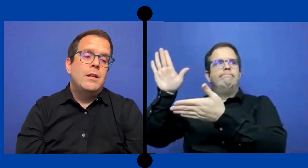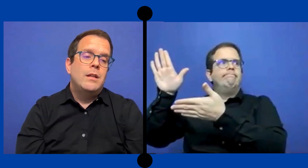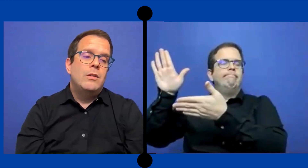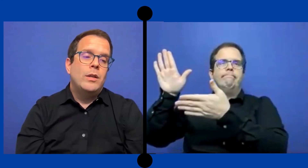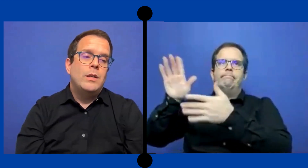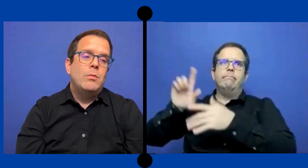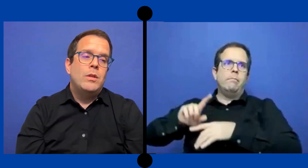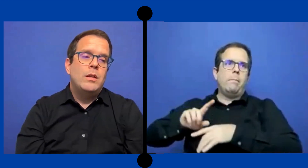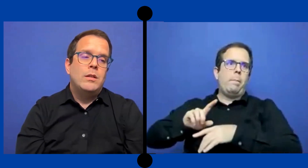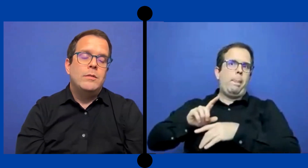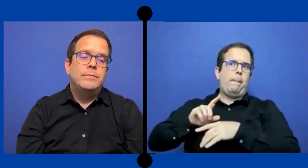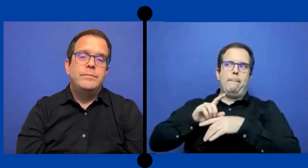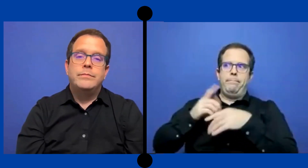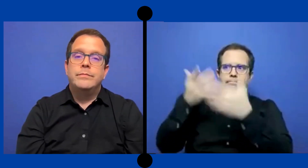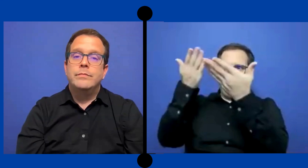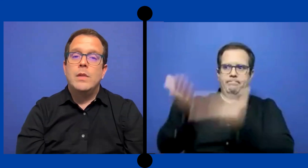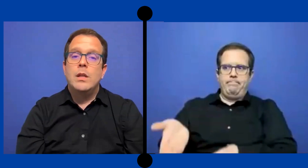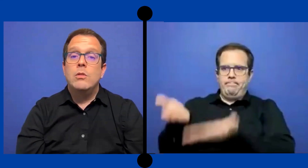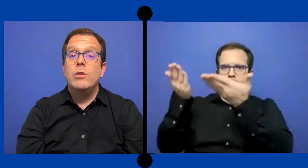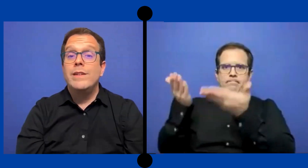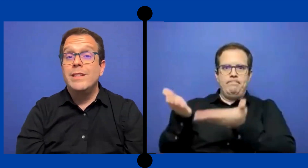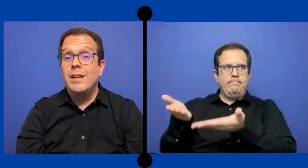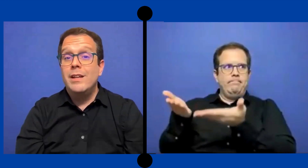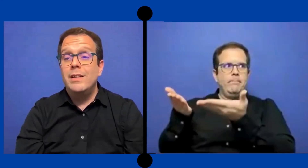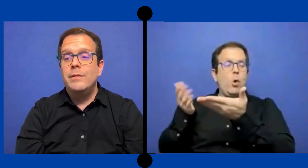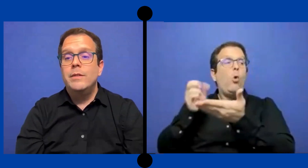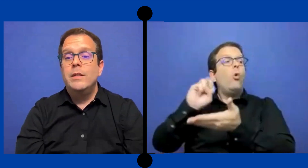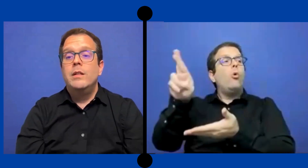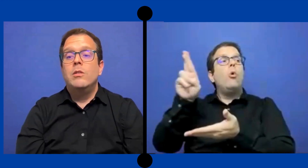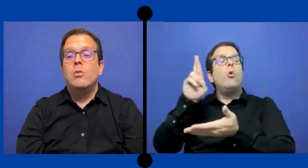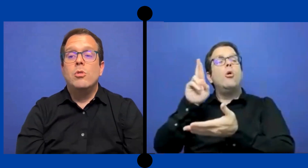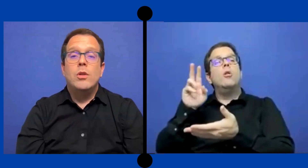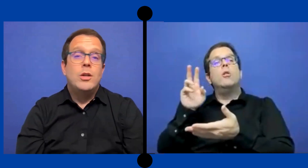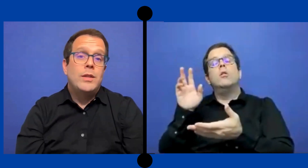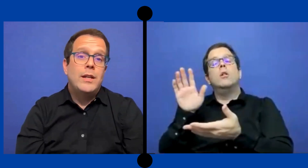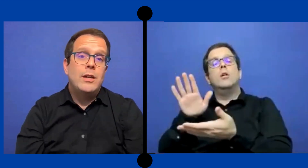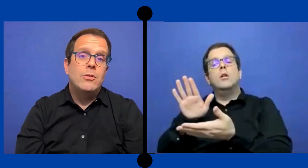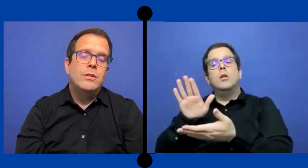educativo de universidades o colegios técnicos